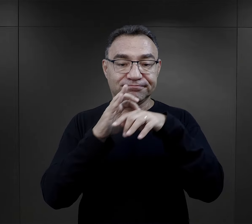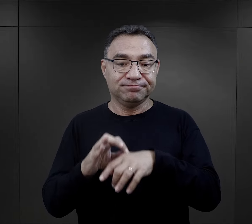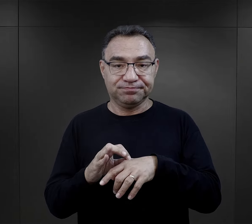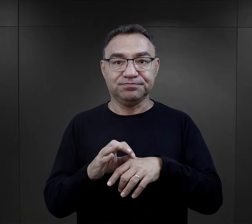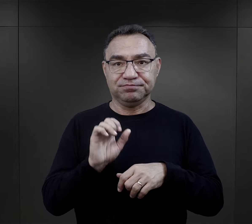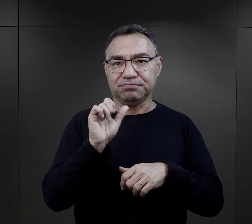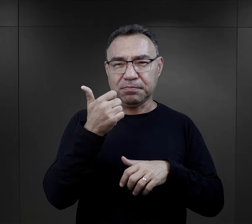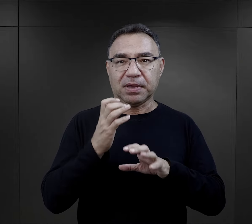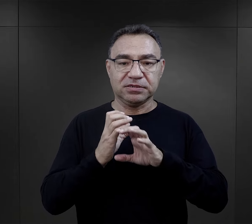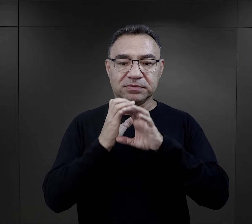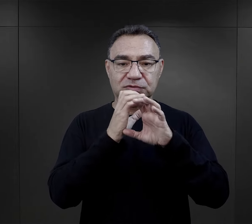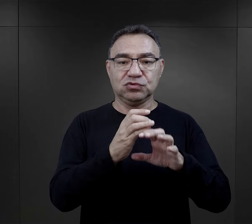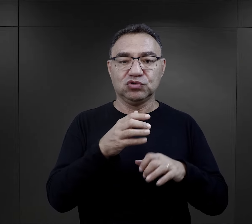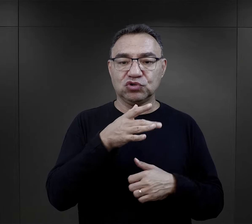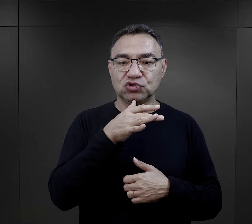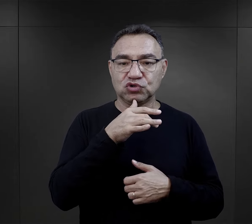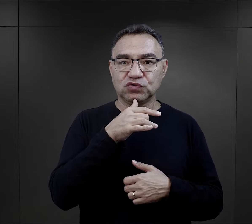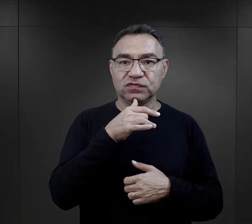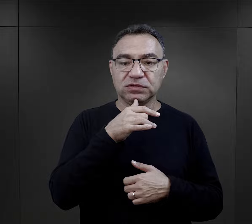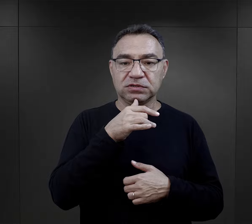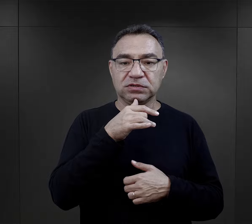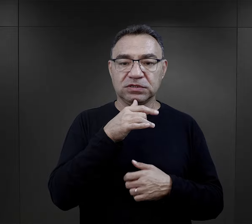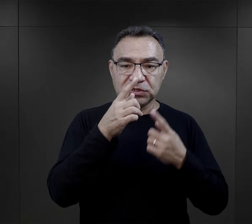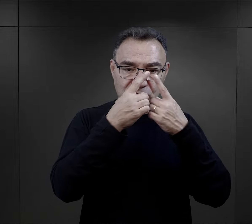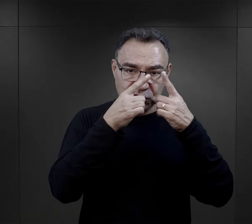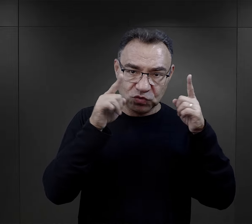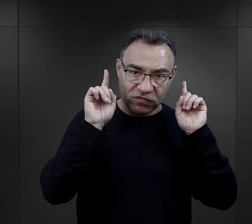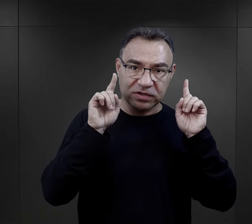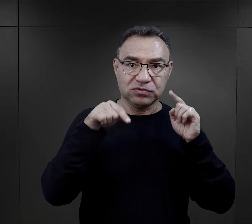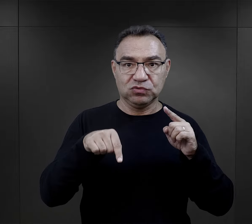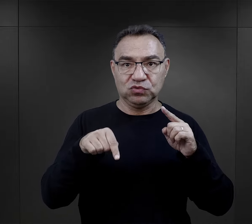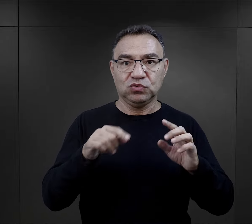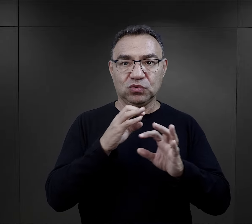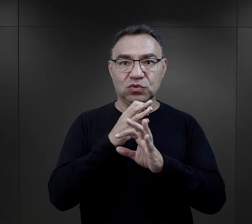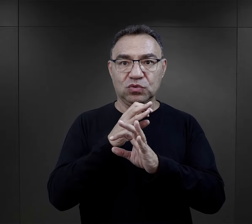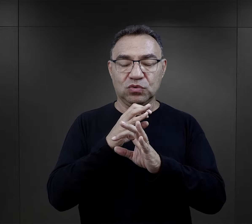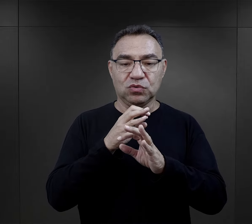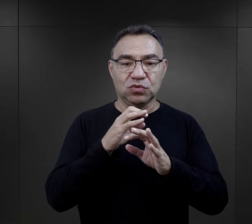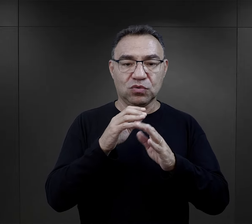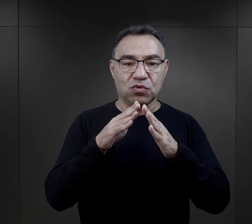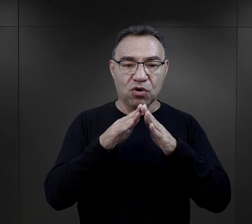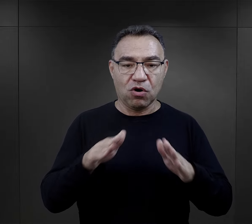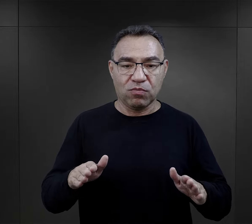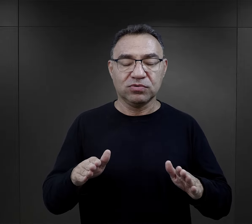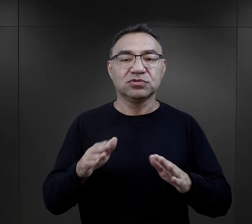która została przywieziona w pierwszych transportach Żydów słowackich do obozu